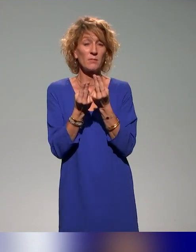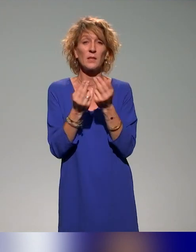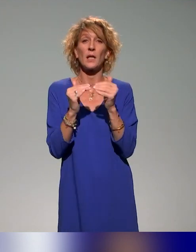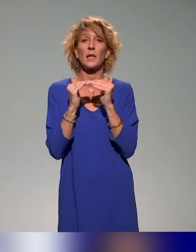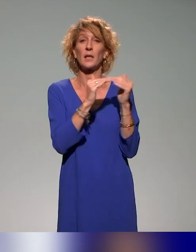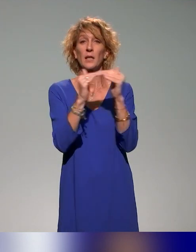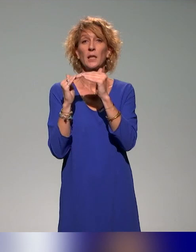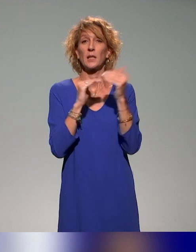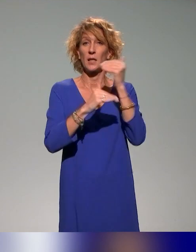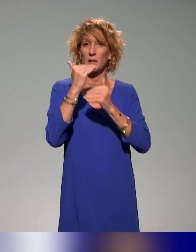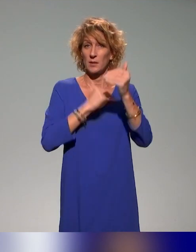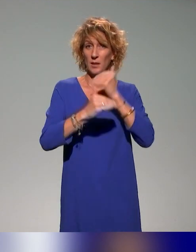du plan 2020-2023.